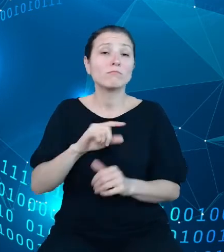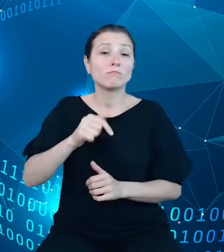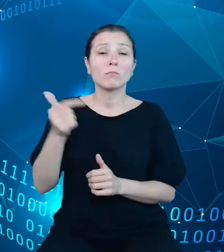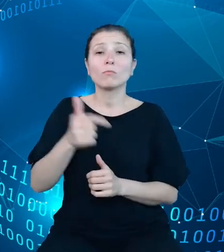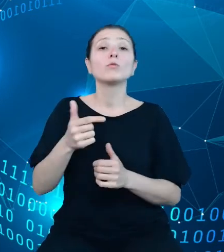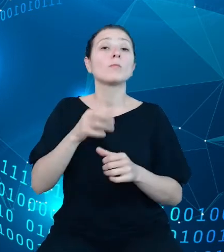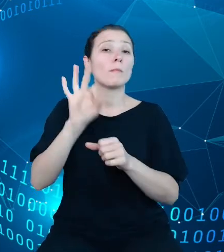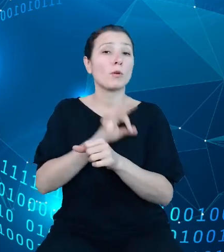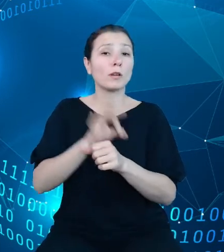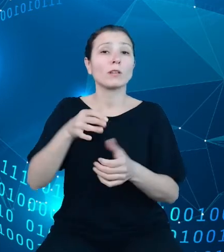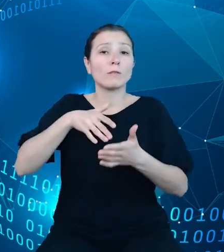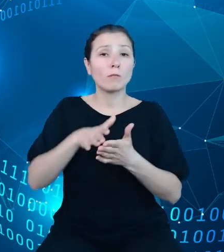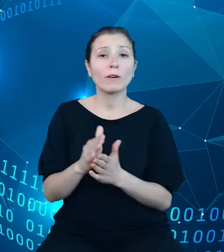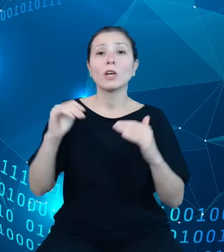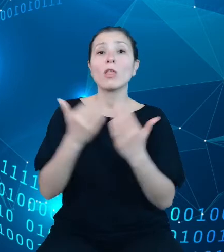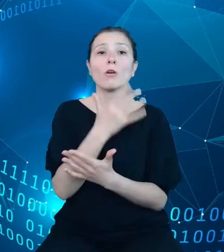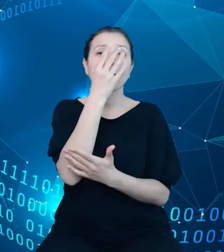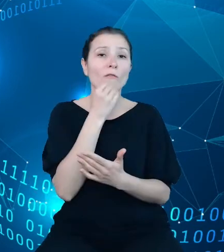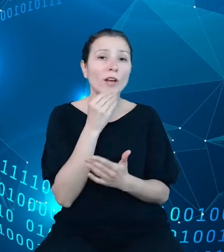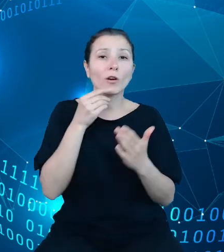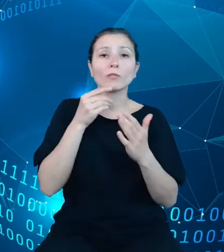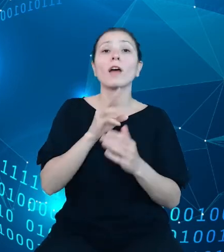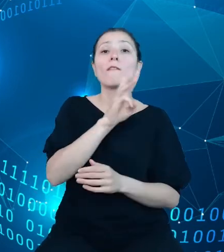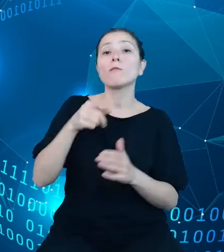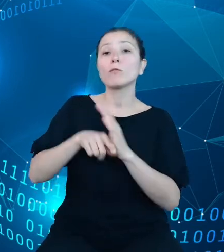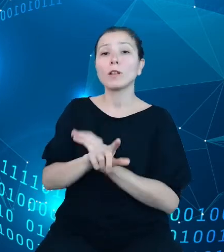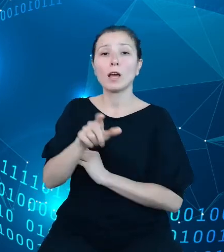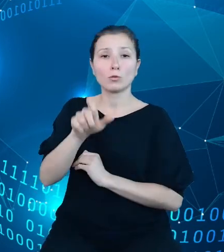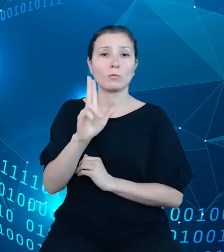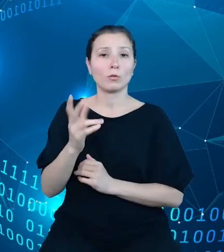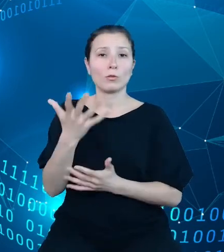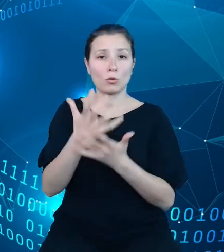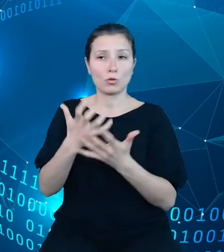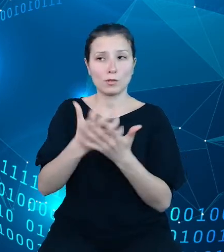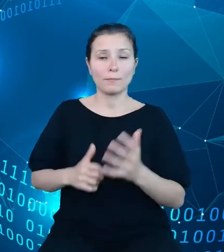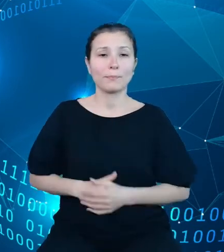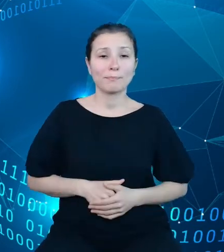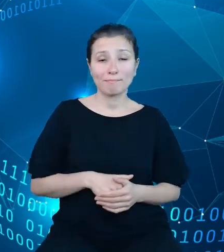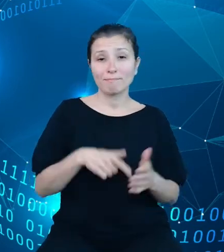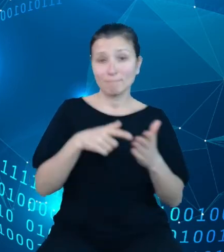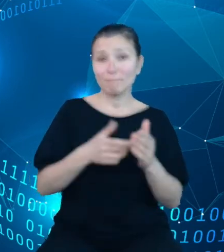nowego interfejsu użytkownika. Na tym slajdzie, który jest